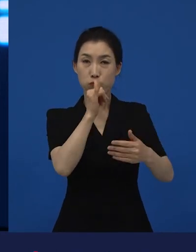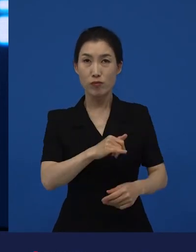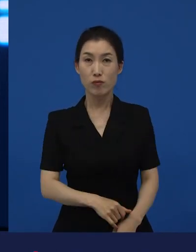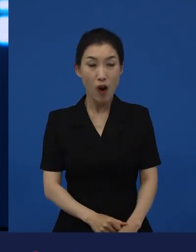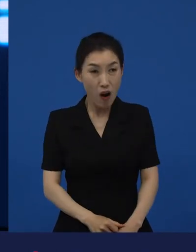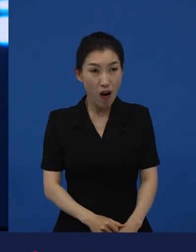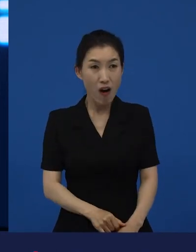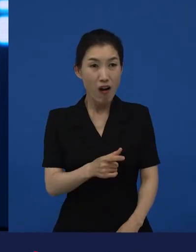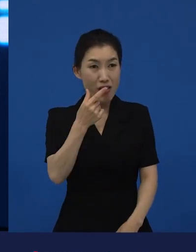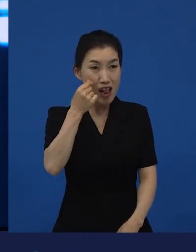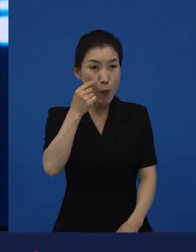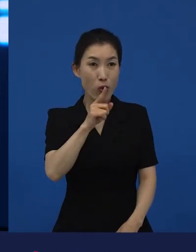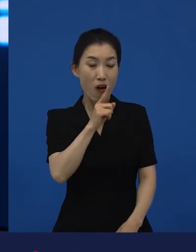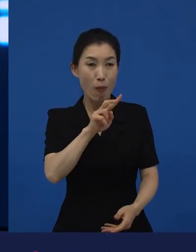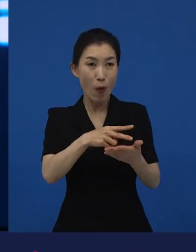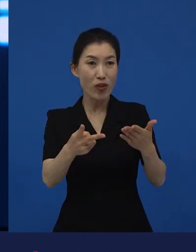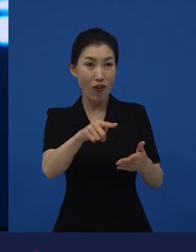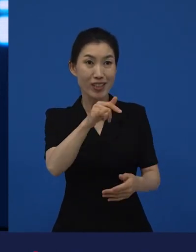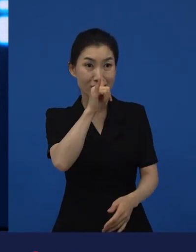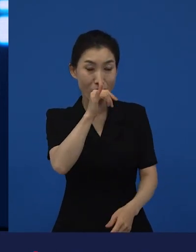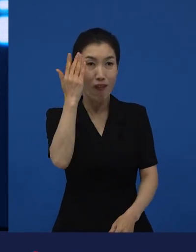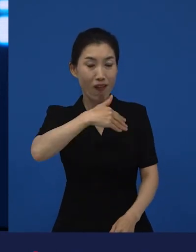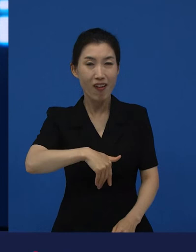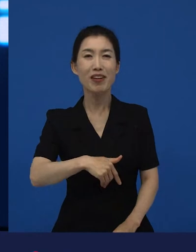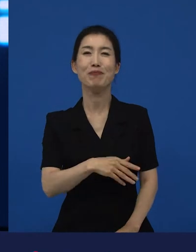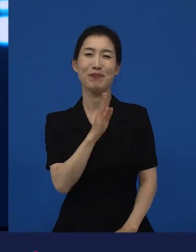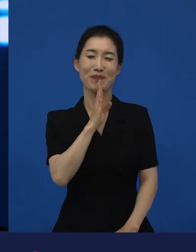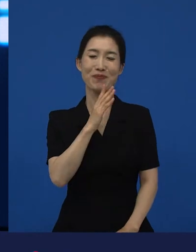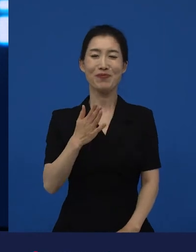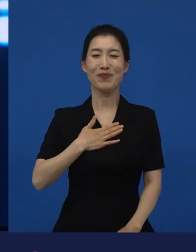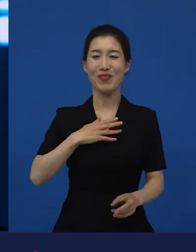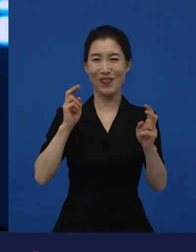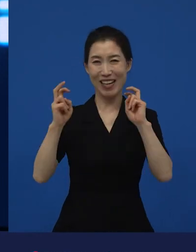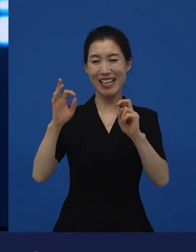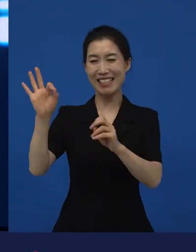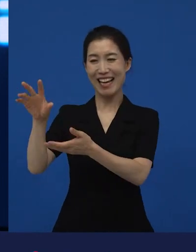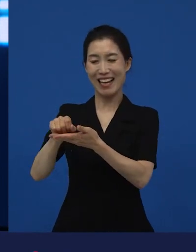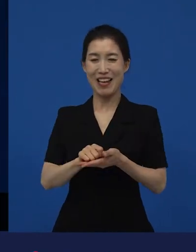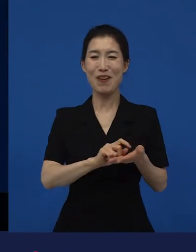어, 이게 일본만이 있어? 예, 있습니다. 저희가 수입해서 배급했고